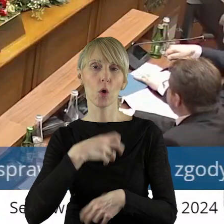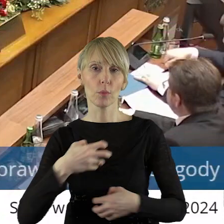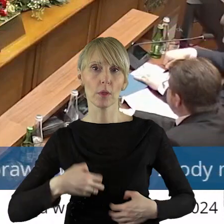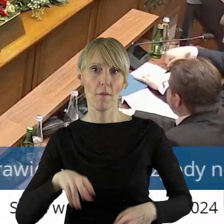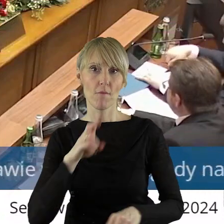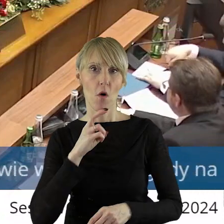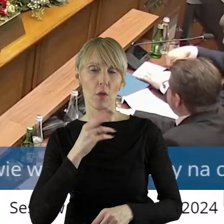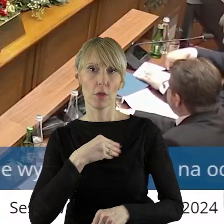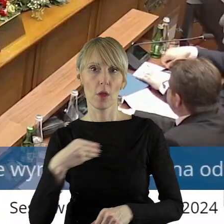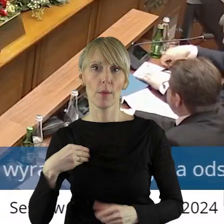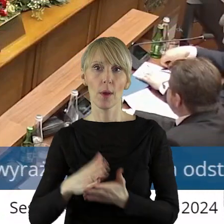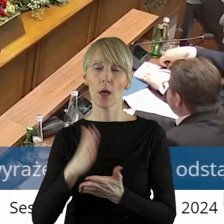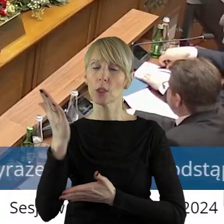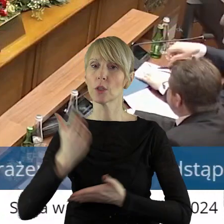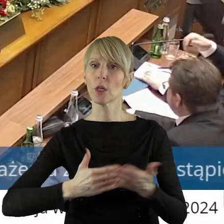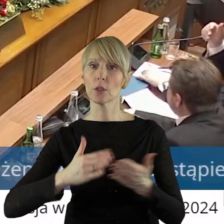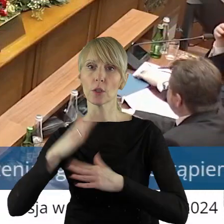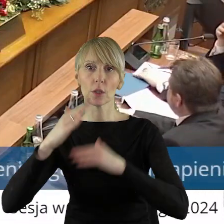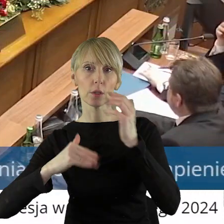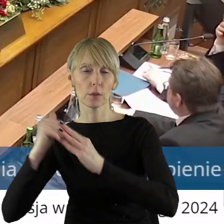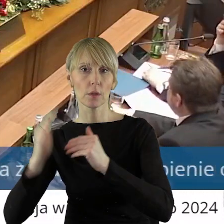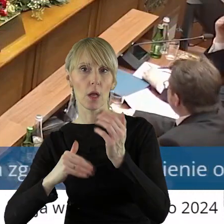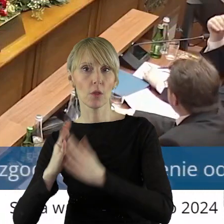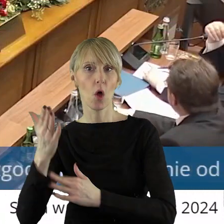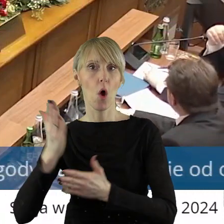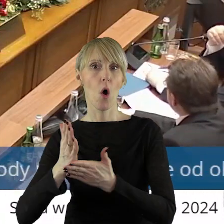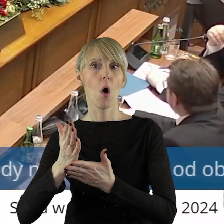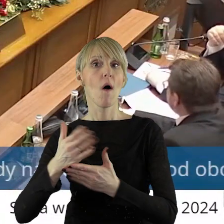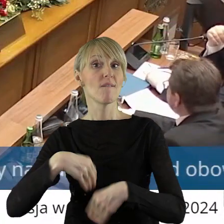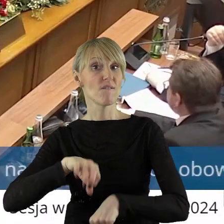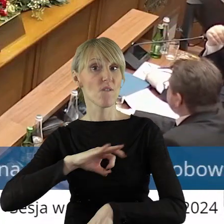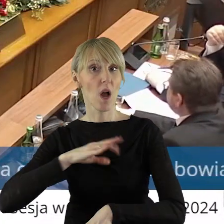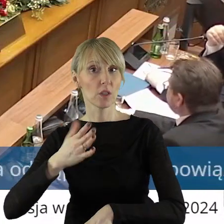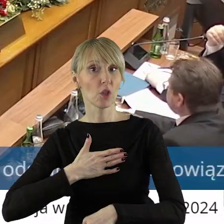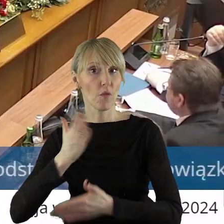części zabudowanych nieruchomości stanowiących własność województwa łódzkiego,